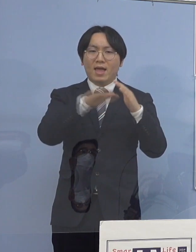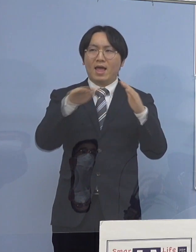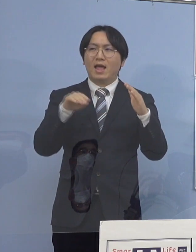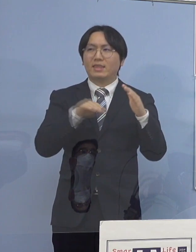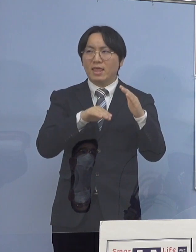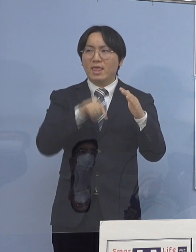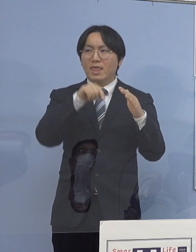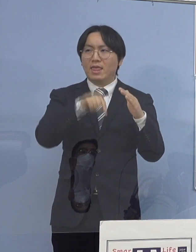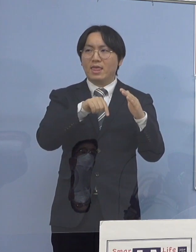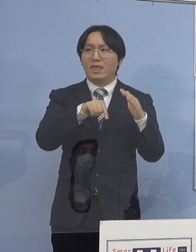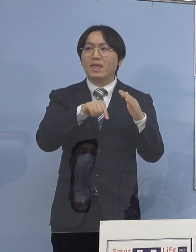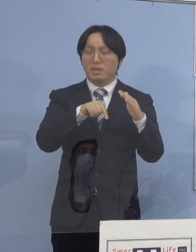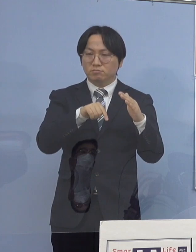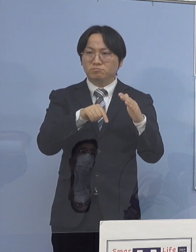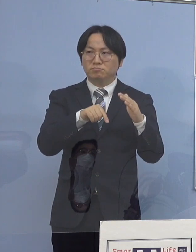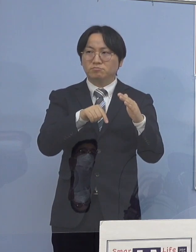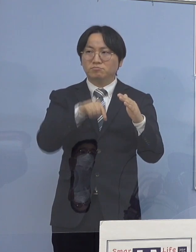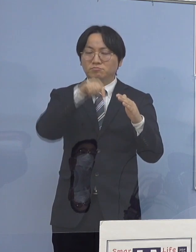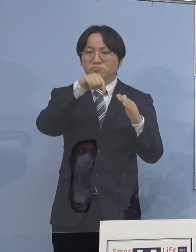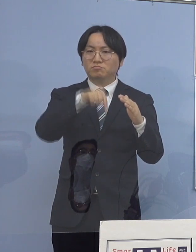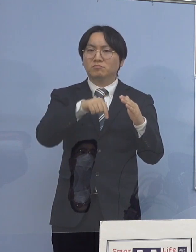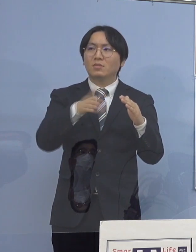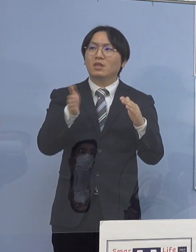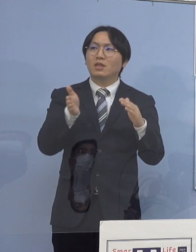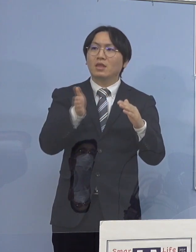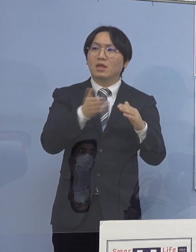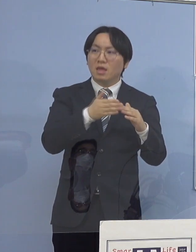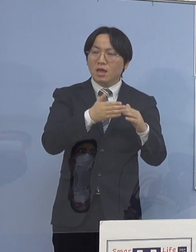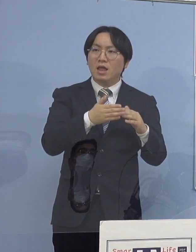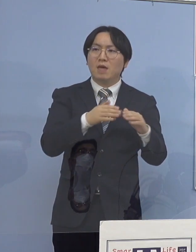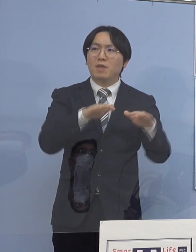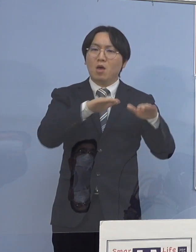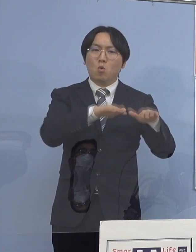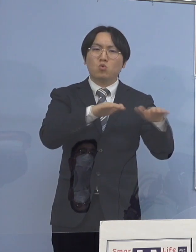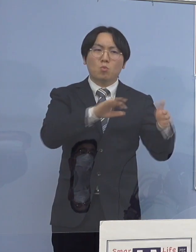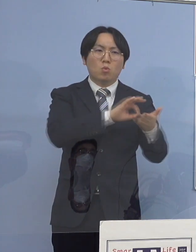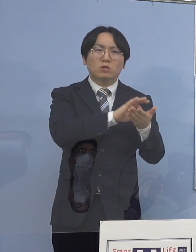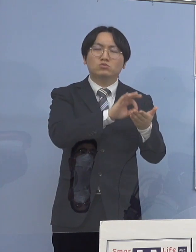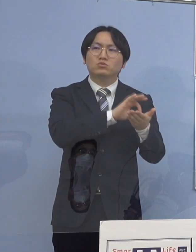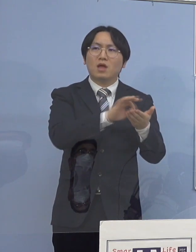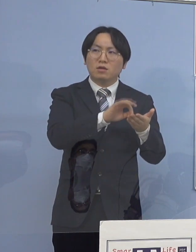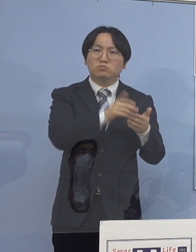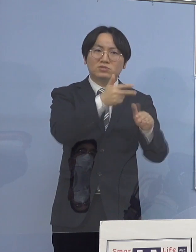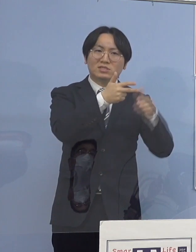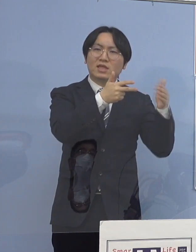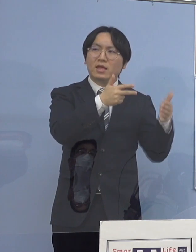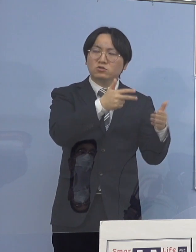そして、児童の皆さん方の使う施設 例えば保育所であったり